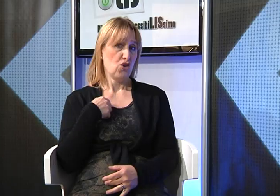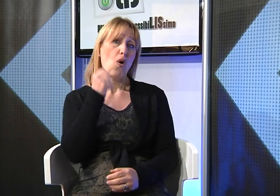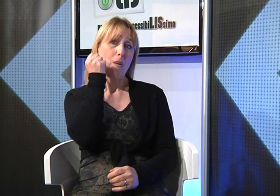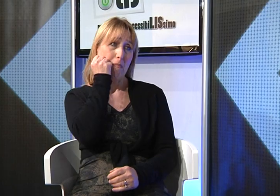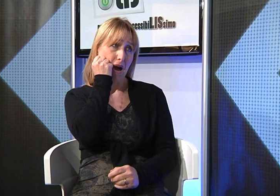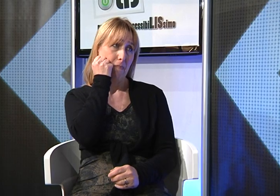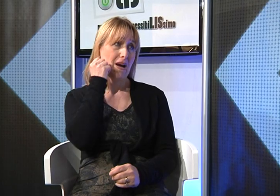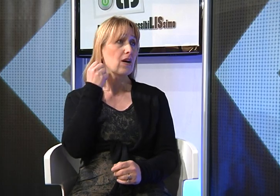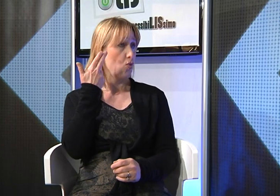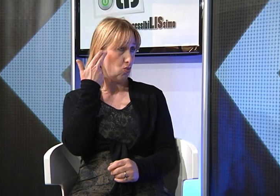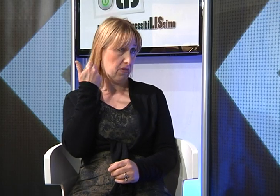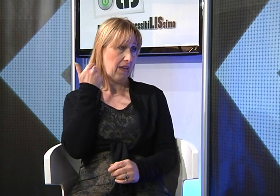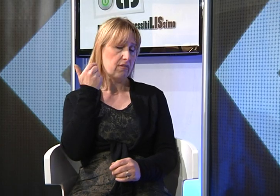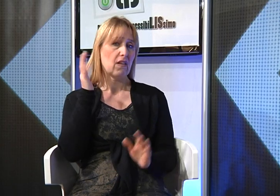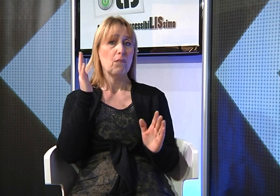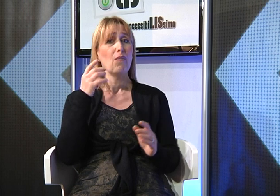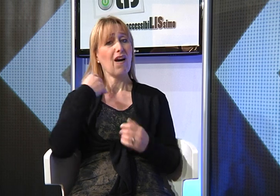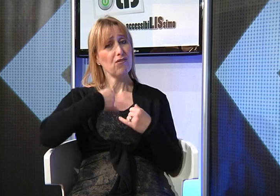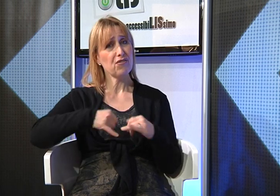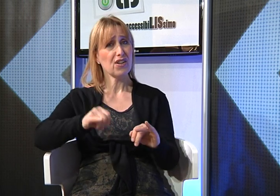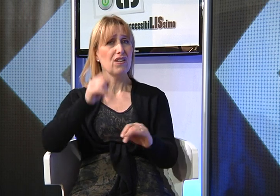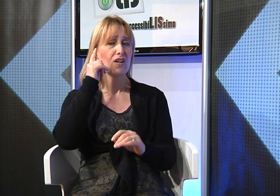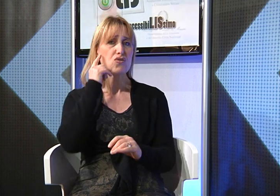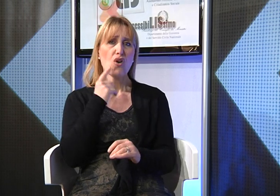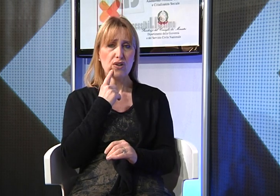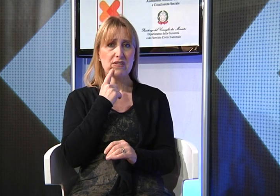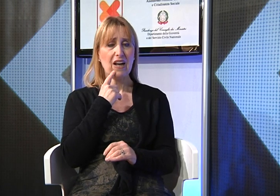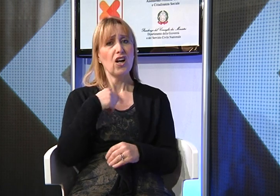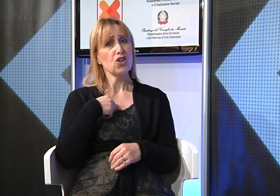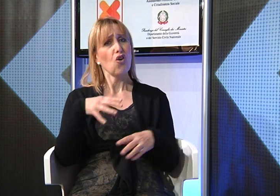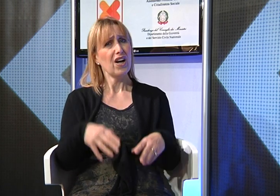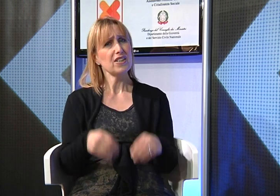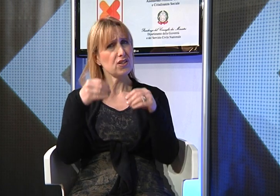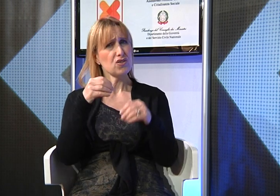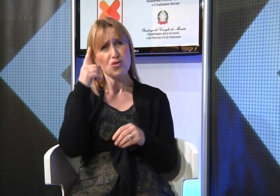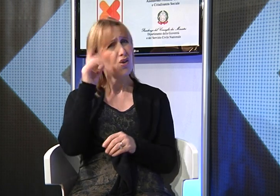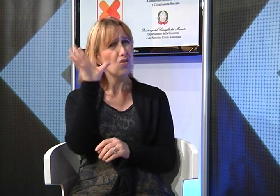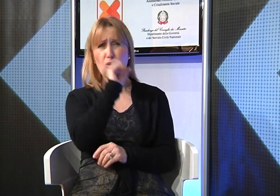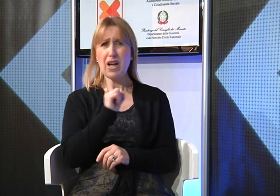Io come mamma udente di una figlia sorda, inizialmente non capivo l'importanza